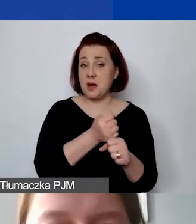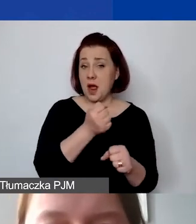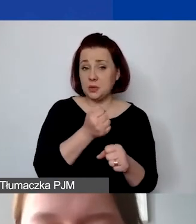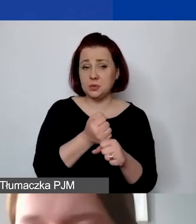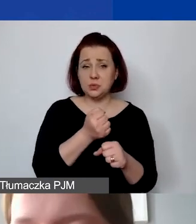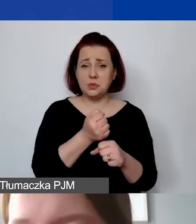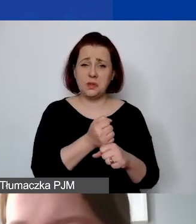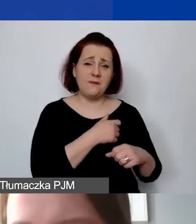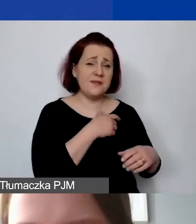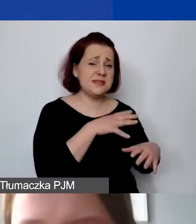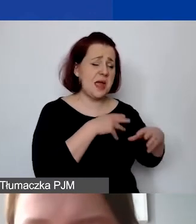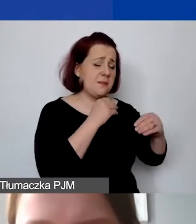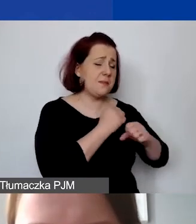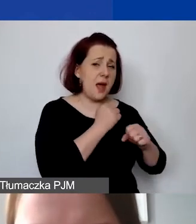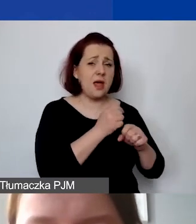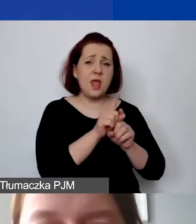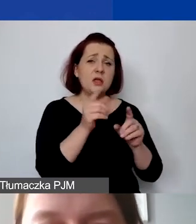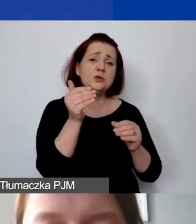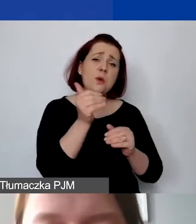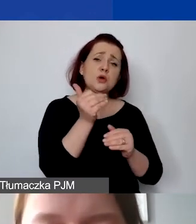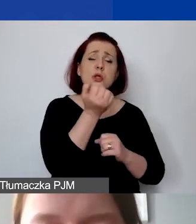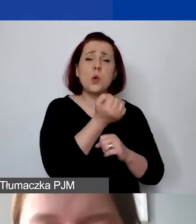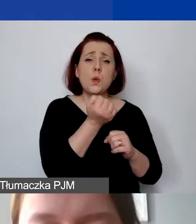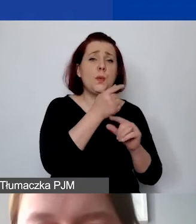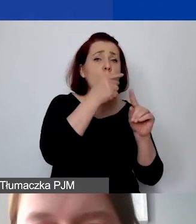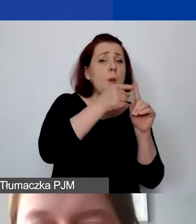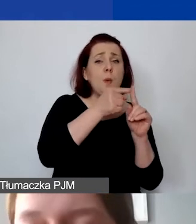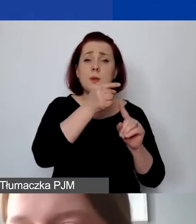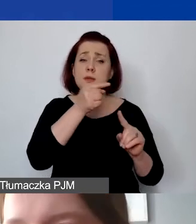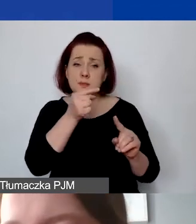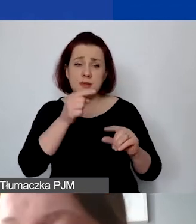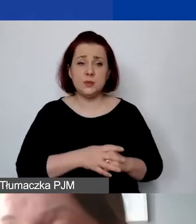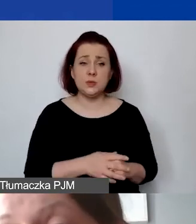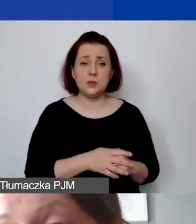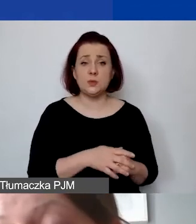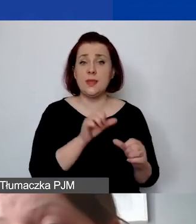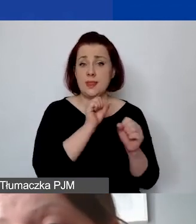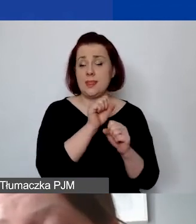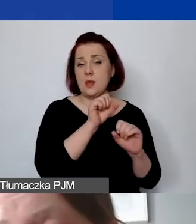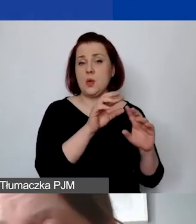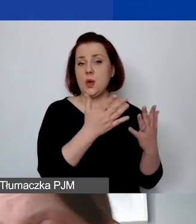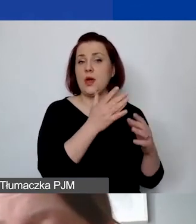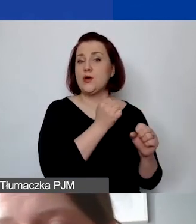mogą państwo używać tych plusików i minusików. Tutaj jest ten zaszyty kurs roboczy. Jeżeli chcieliby państwo przeliczyć sobie,